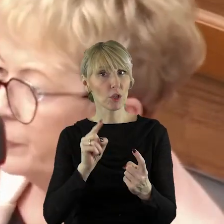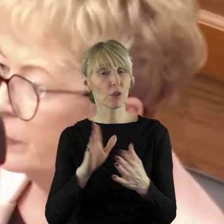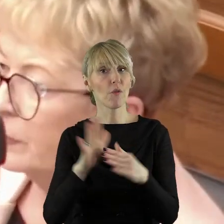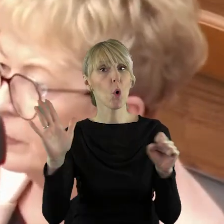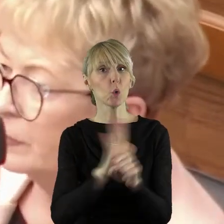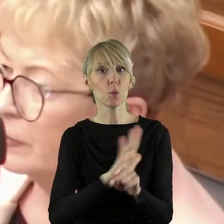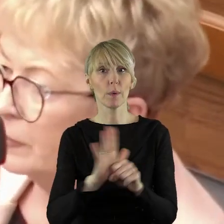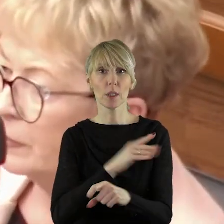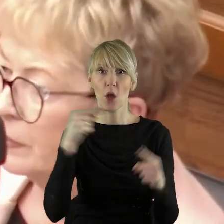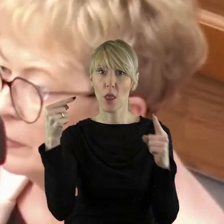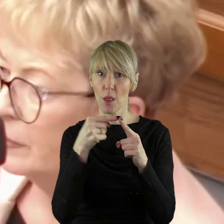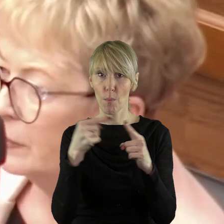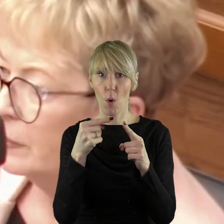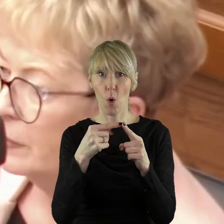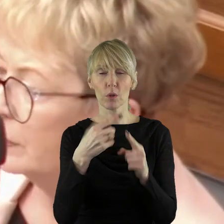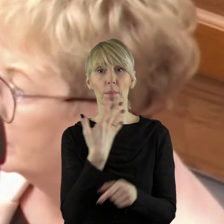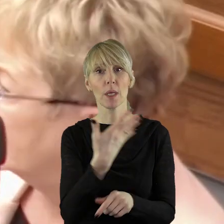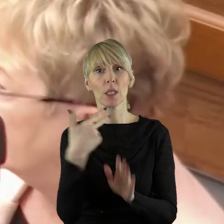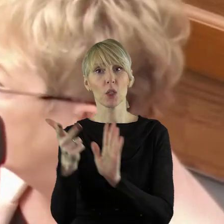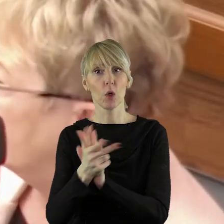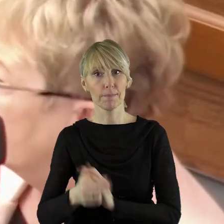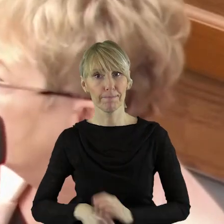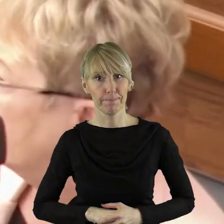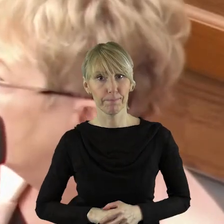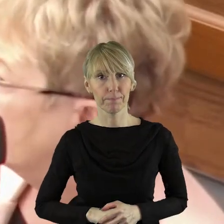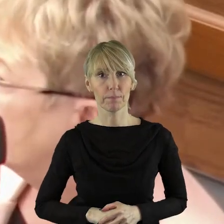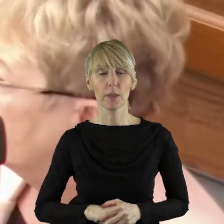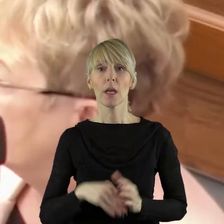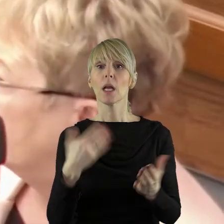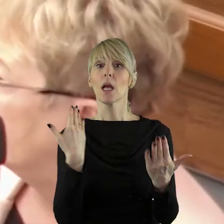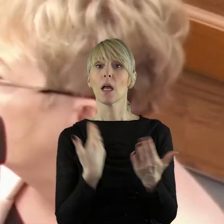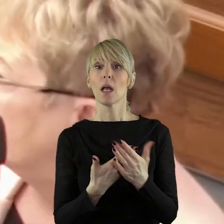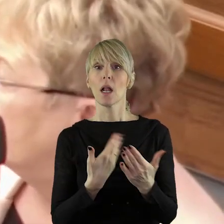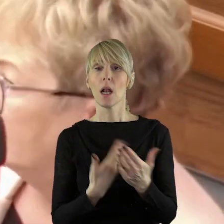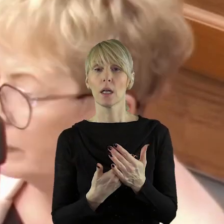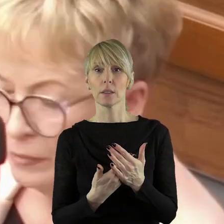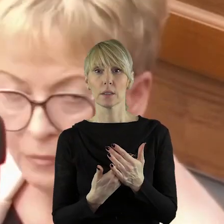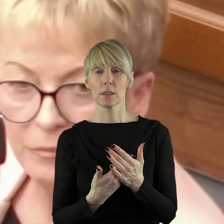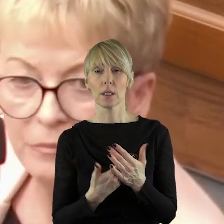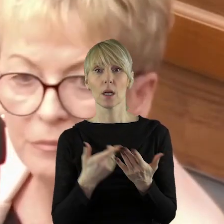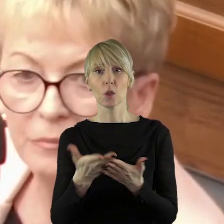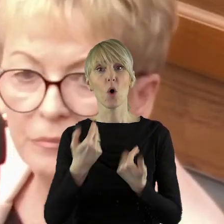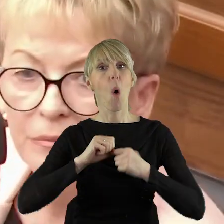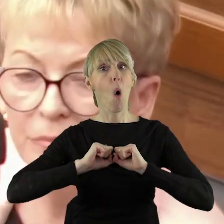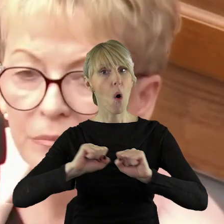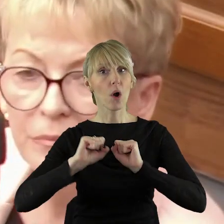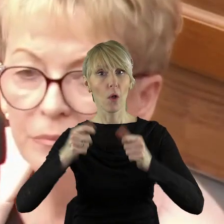porządku obrad w tej sprawie. Żeby było jasność. Uważam, że ochrona